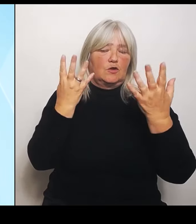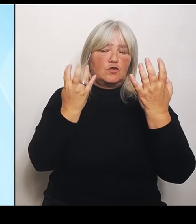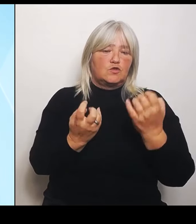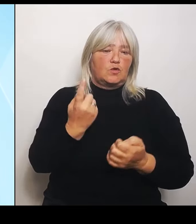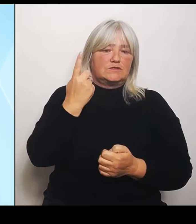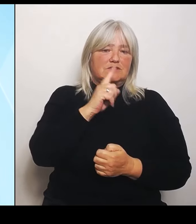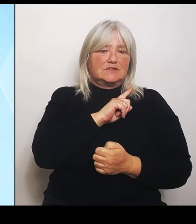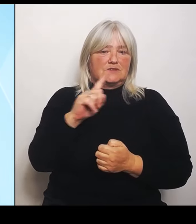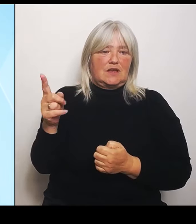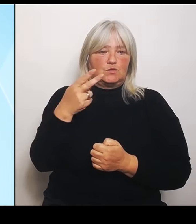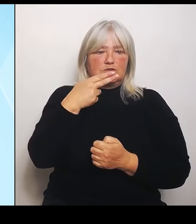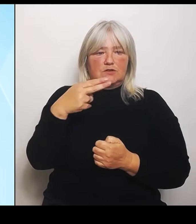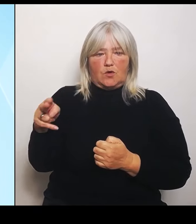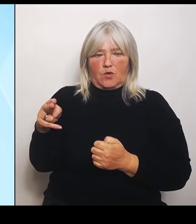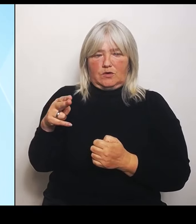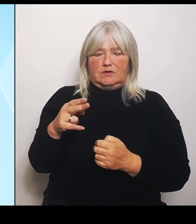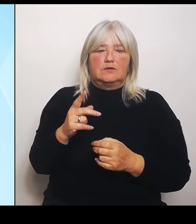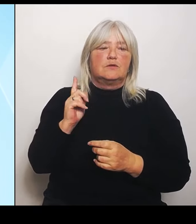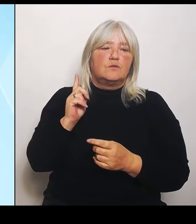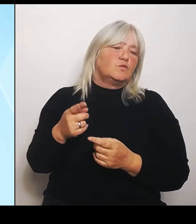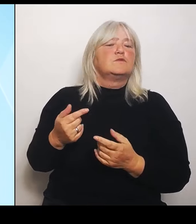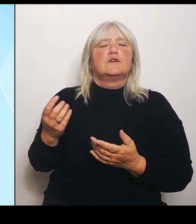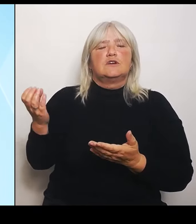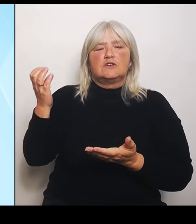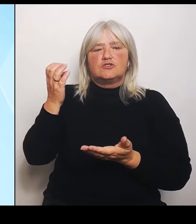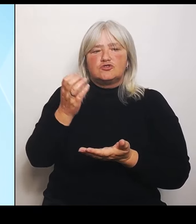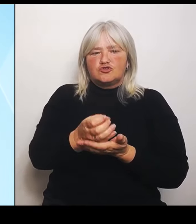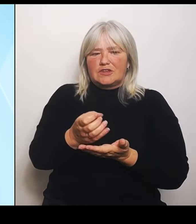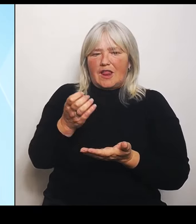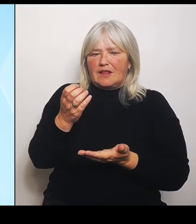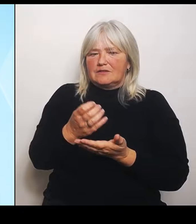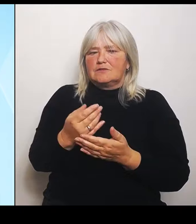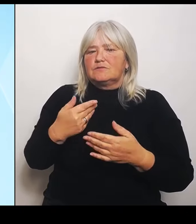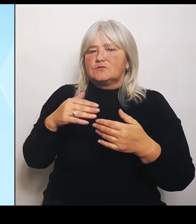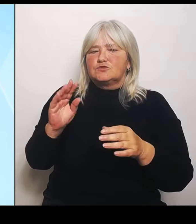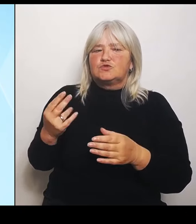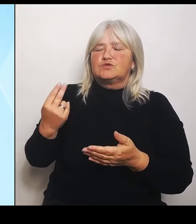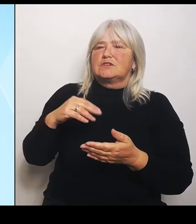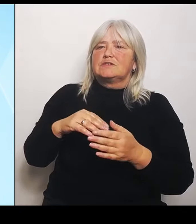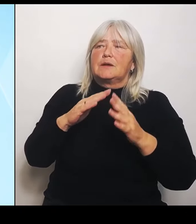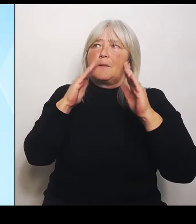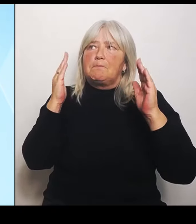und auch keine zusätzlichen Gebäude. Und dort wird dann dieses bilinguale